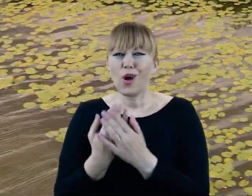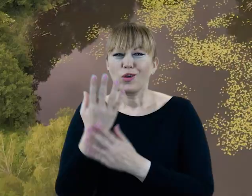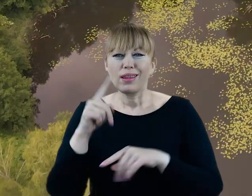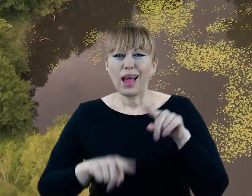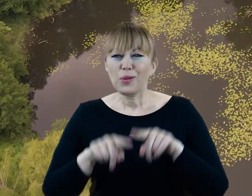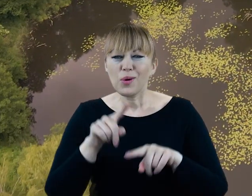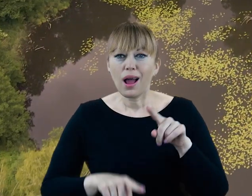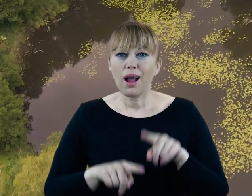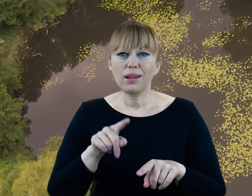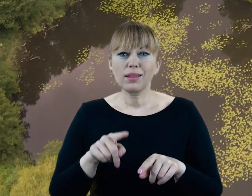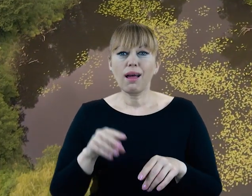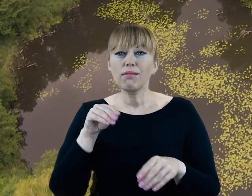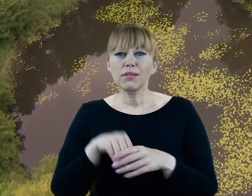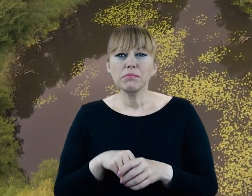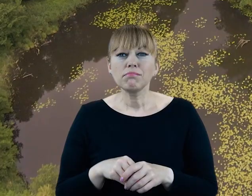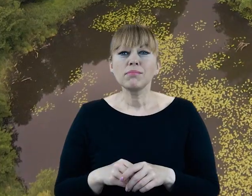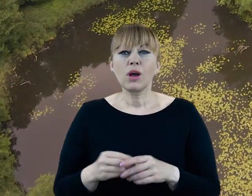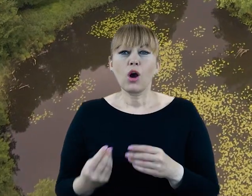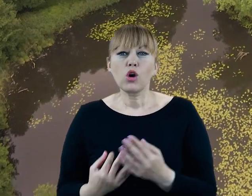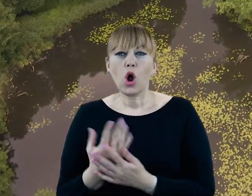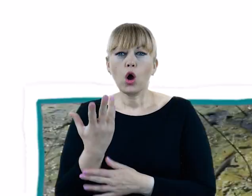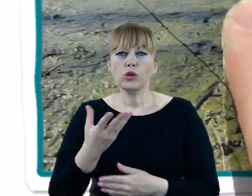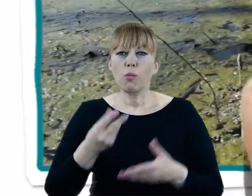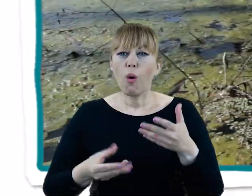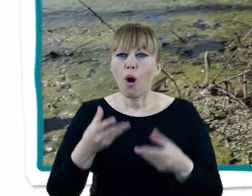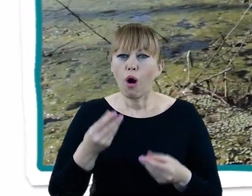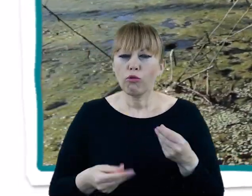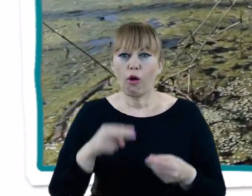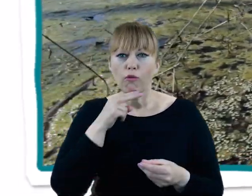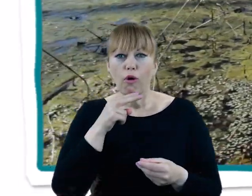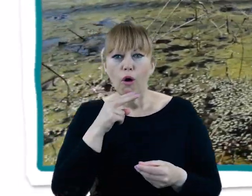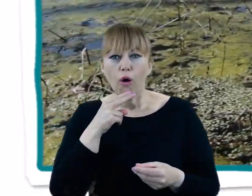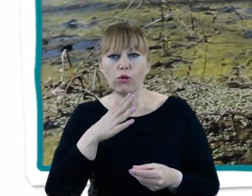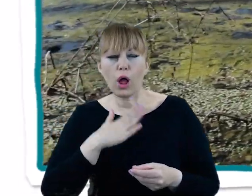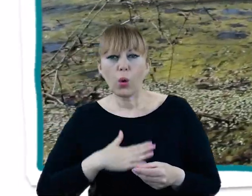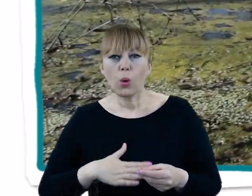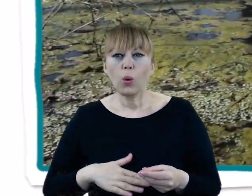wśród których znaczną część stanowią rośliny wodno-błotne, rosnące w bezpośrednim sąsiedztwie rzeki,